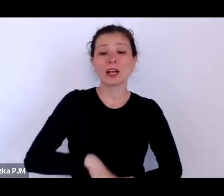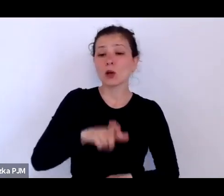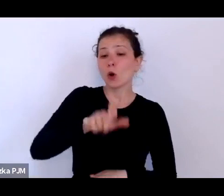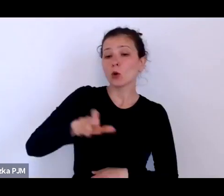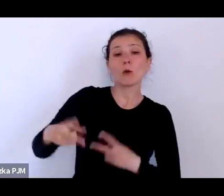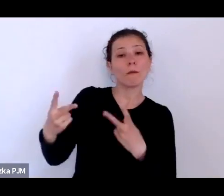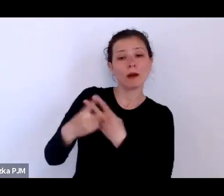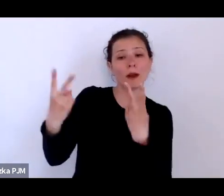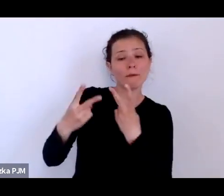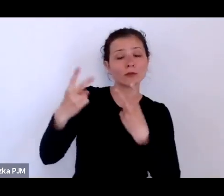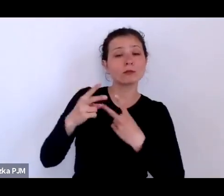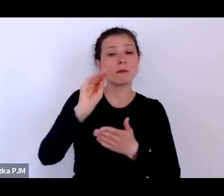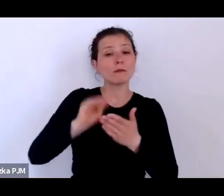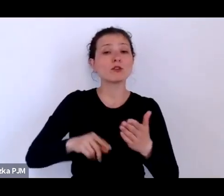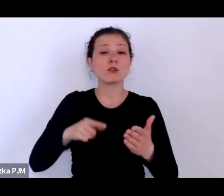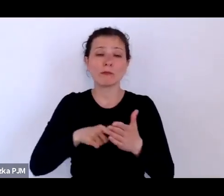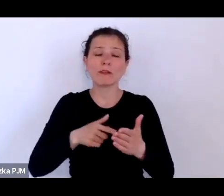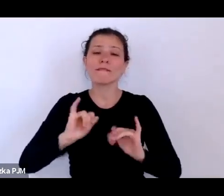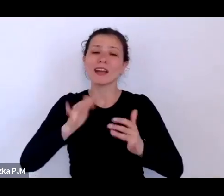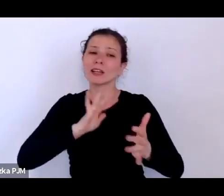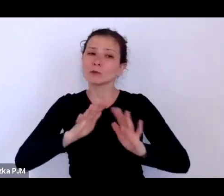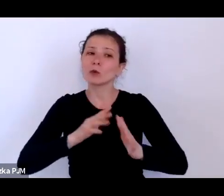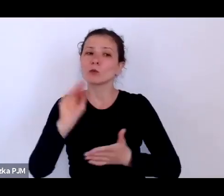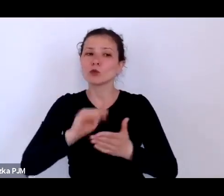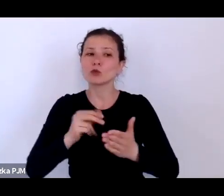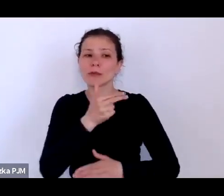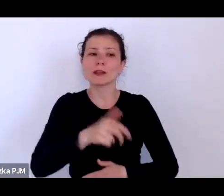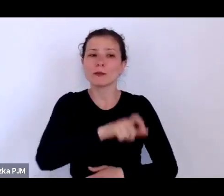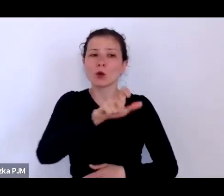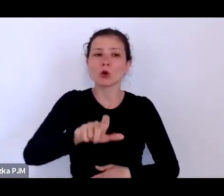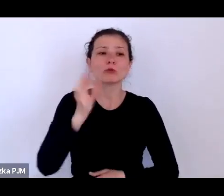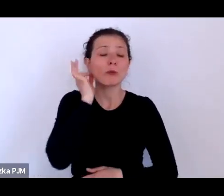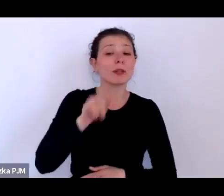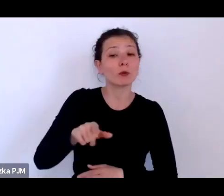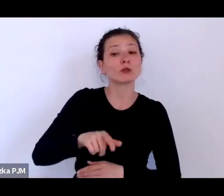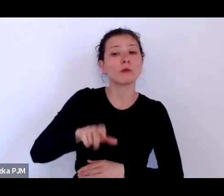reportażyści zaangażowani społecznie; powiedzmy sobie od razu, że to są tacy ludzie